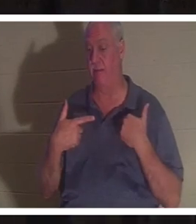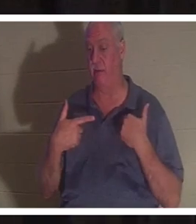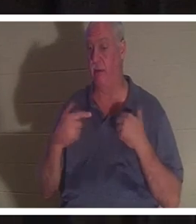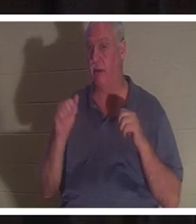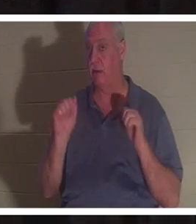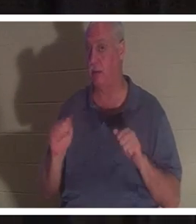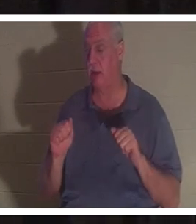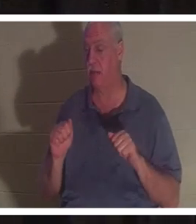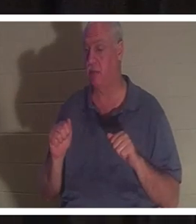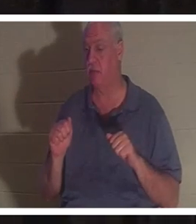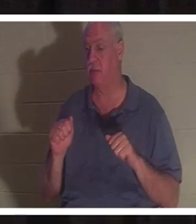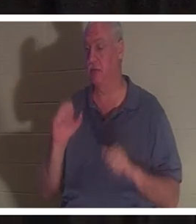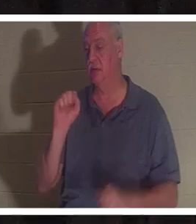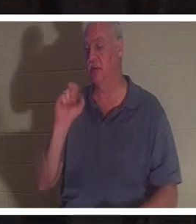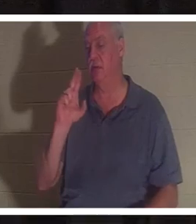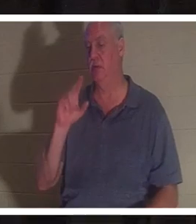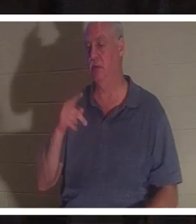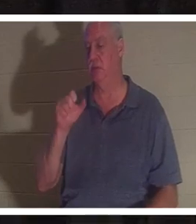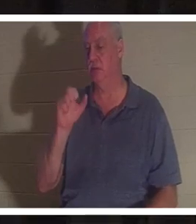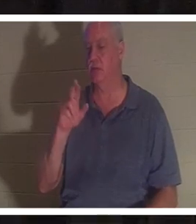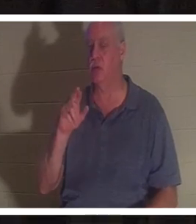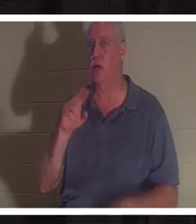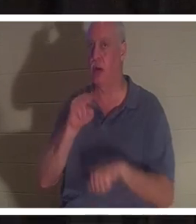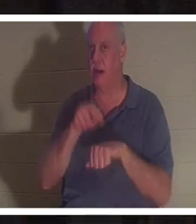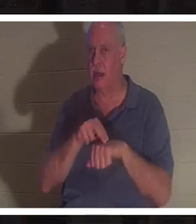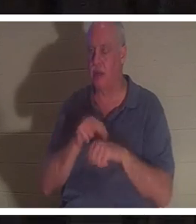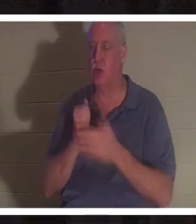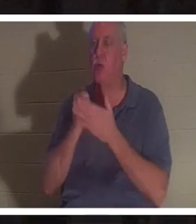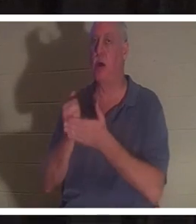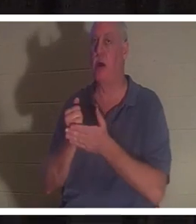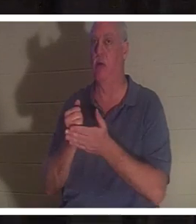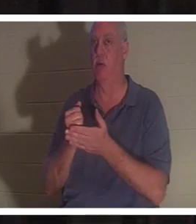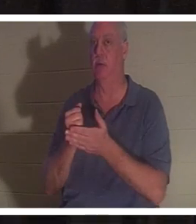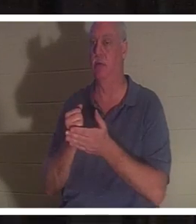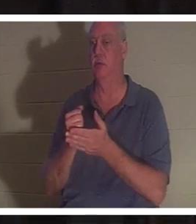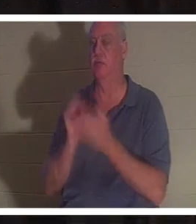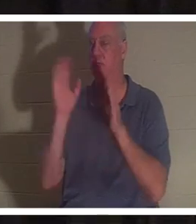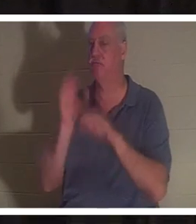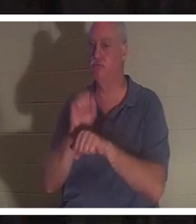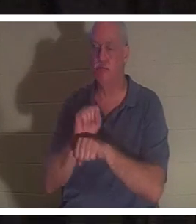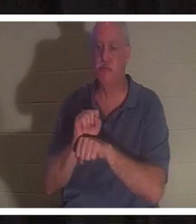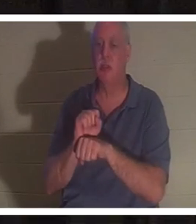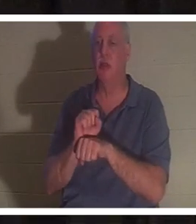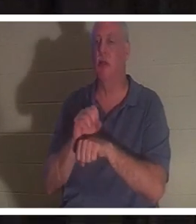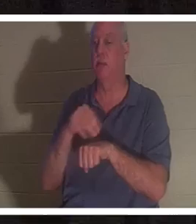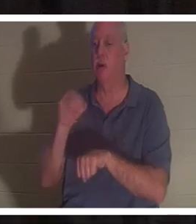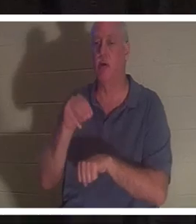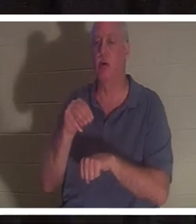、事故や死を招くような状況から救ってくれる超自然的な助けがあったかもしれない、あるいは